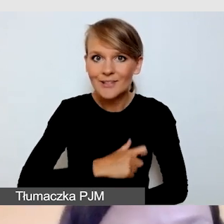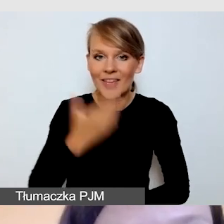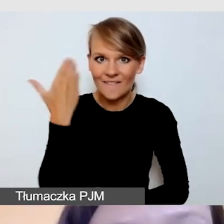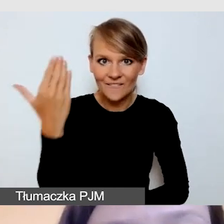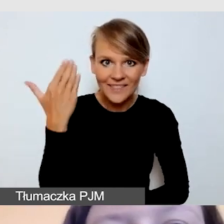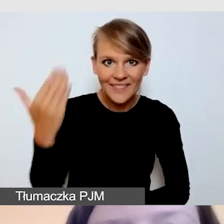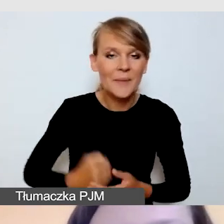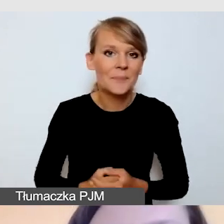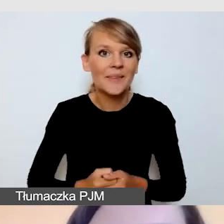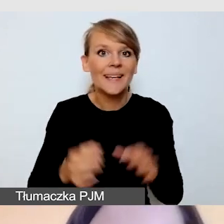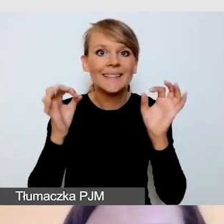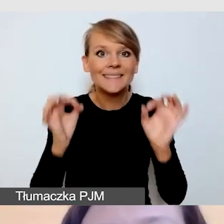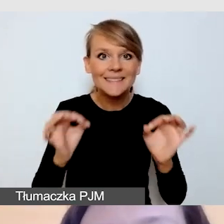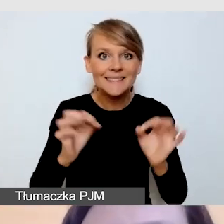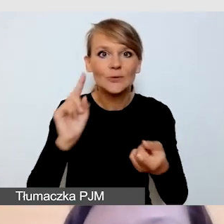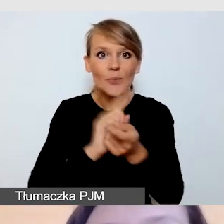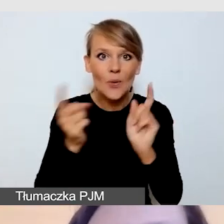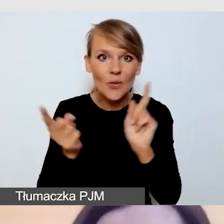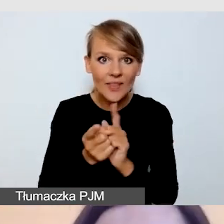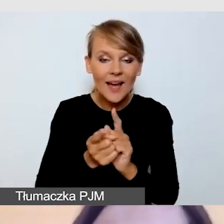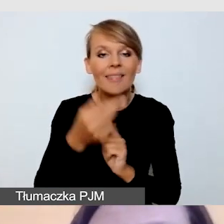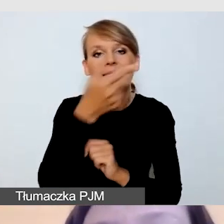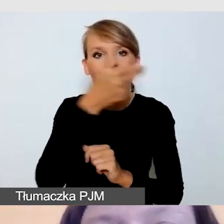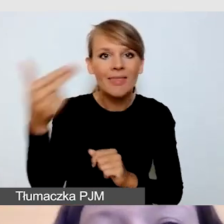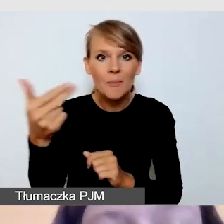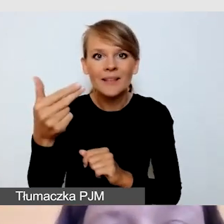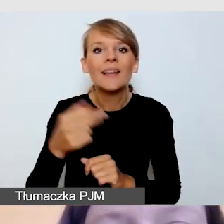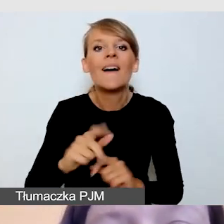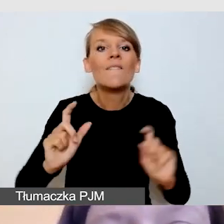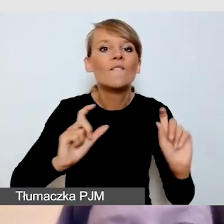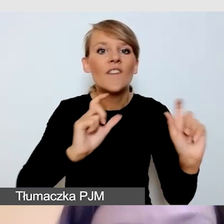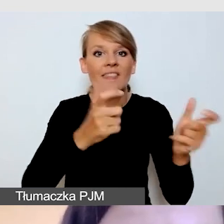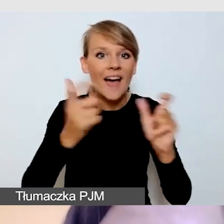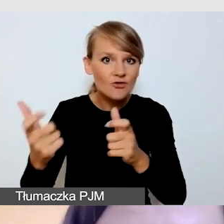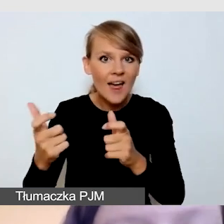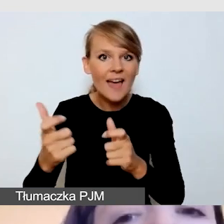Tematem dzisiejszego spotkania będzie dostępne wydarzenie z transmisją online.